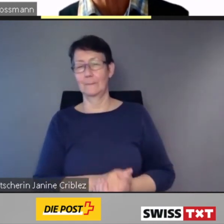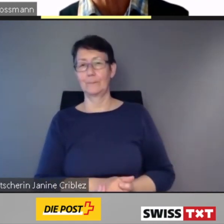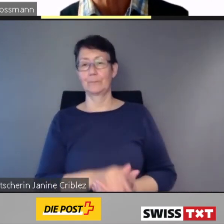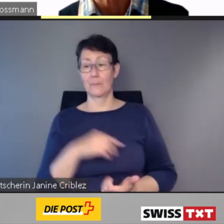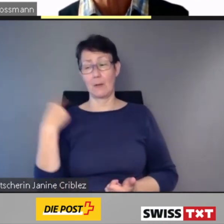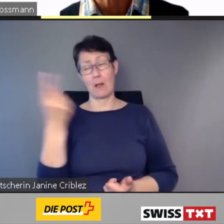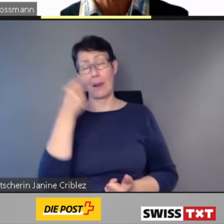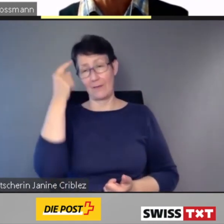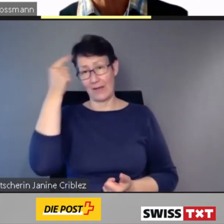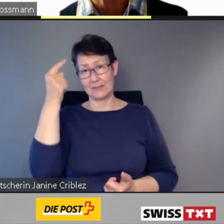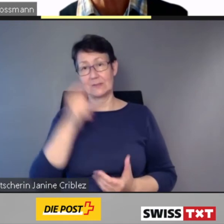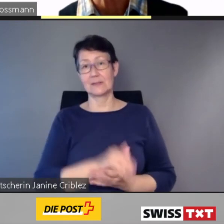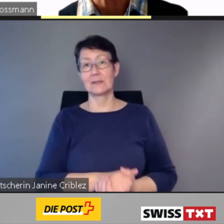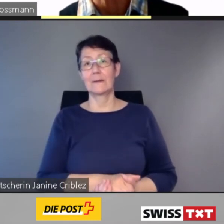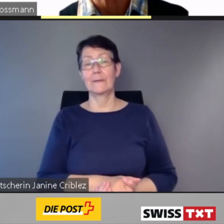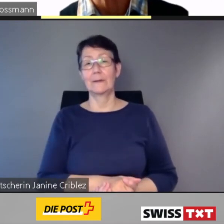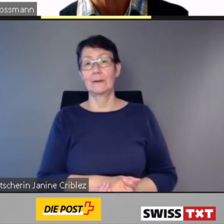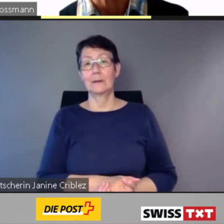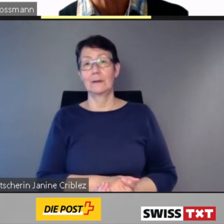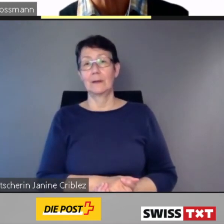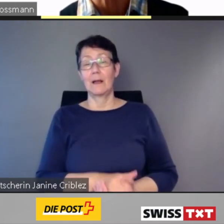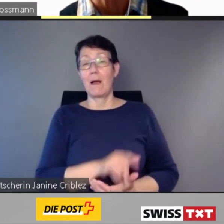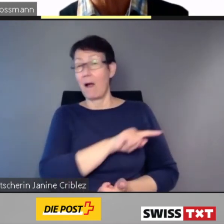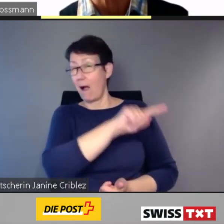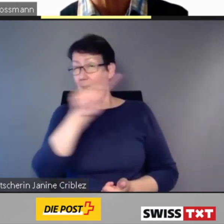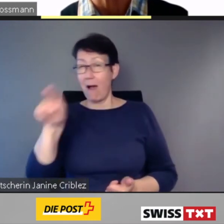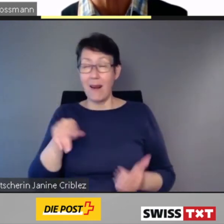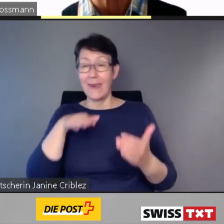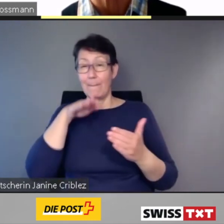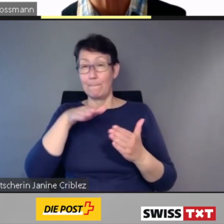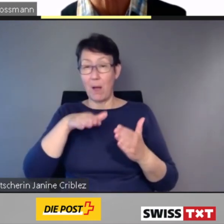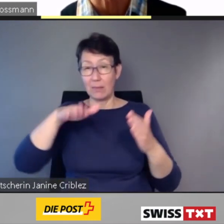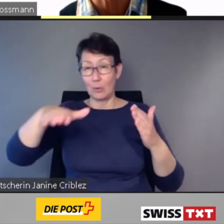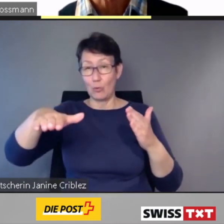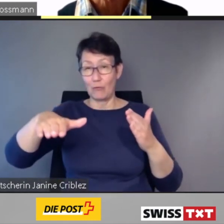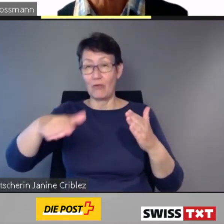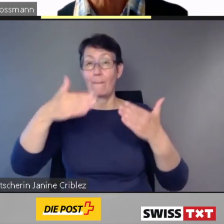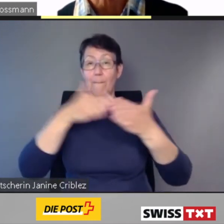barrierefrei sein,